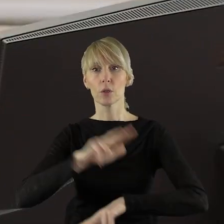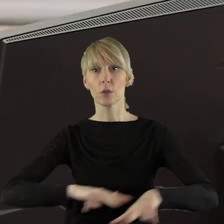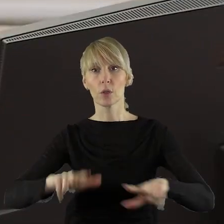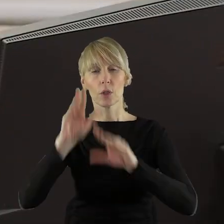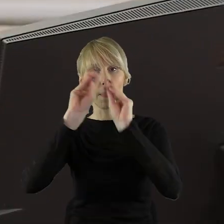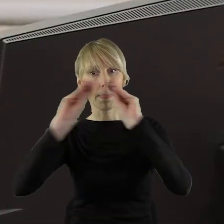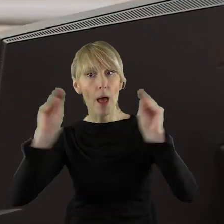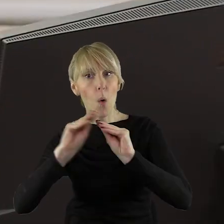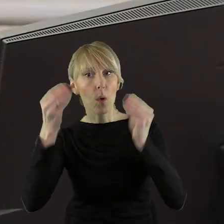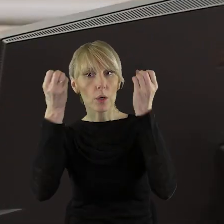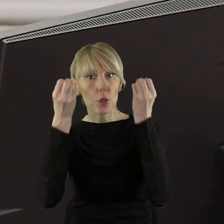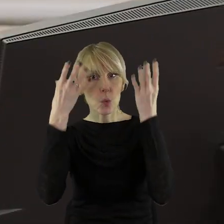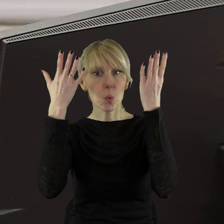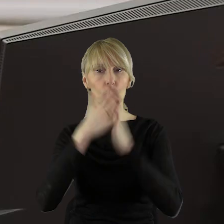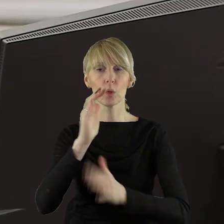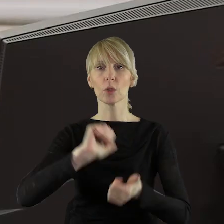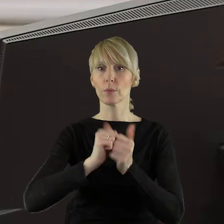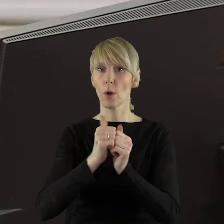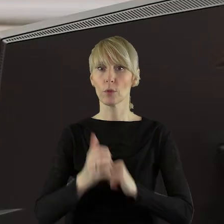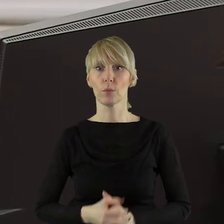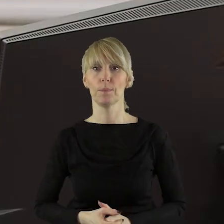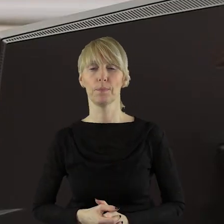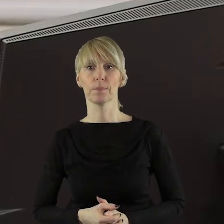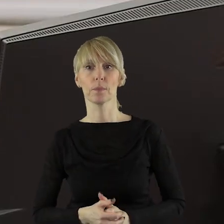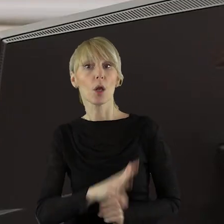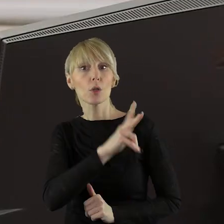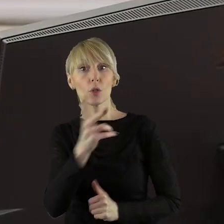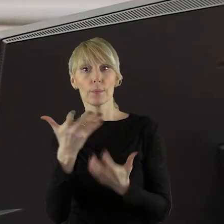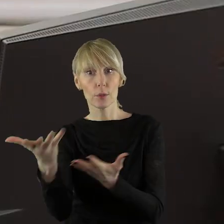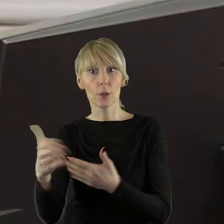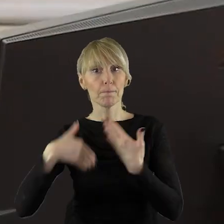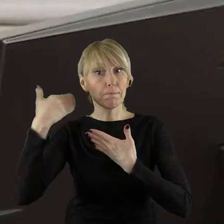Komisję Nauki, Kultury i Sportu. Czy ktoś z państwa radnych chciałby zabrać głos